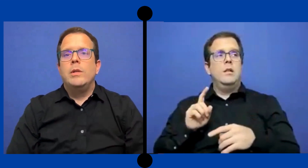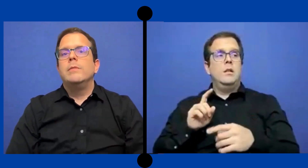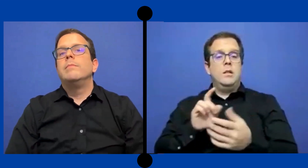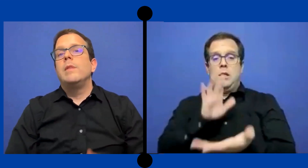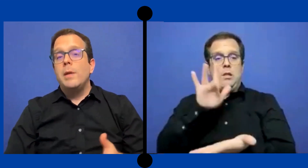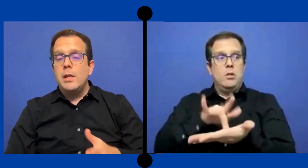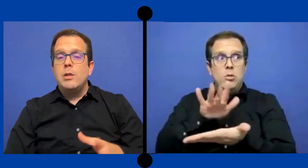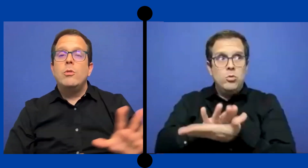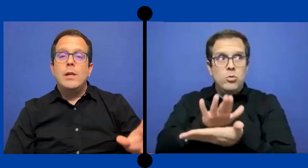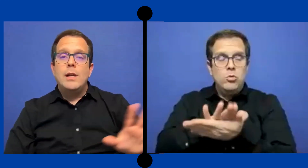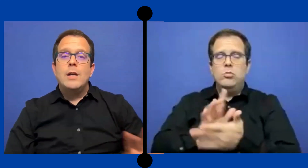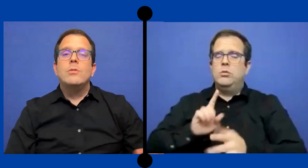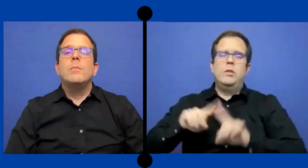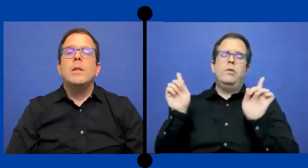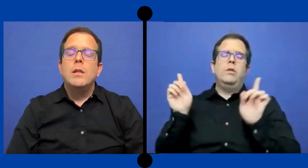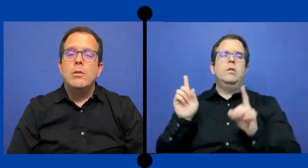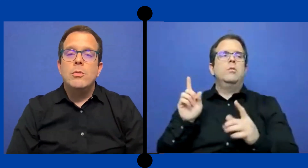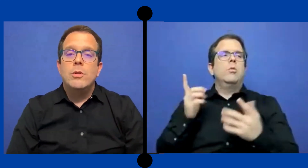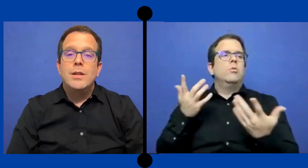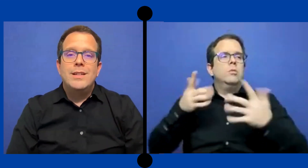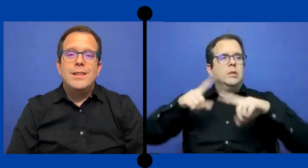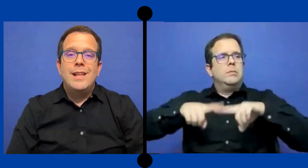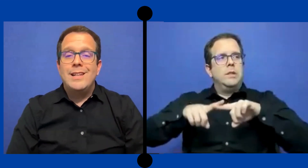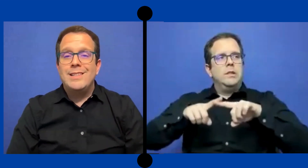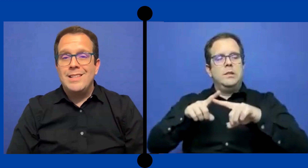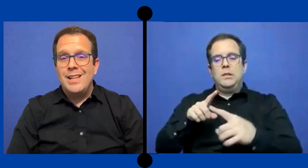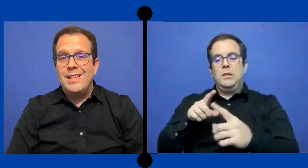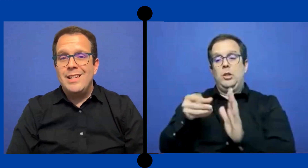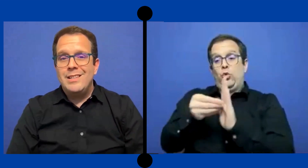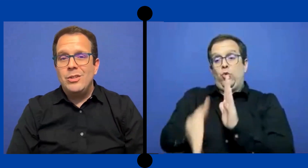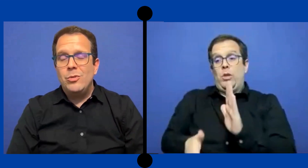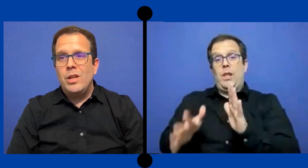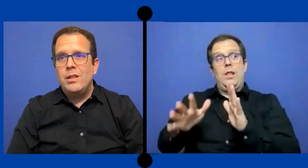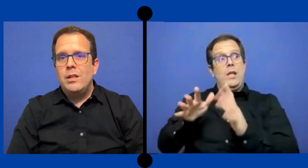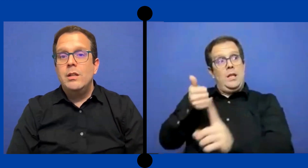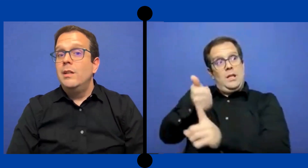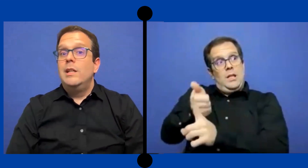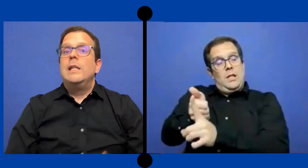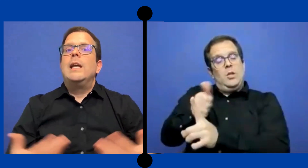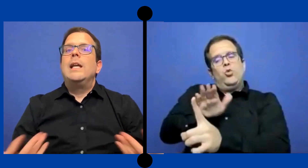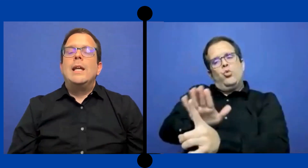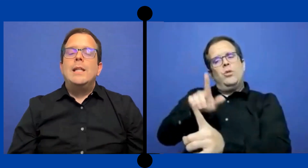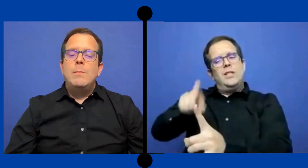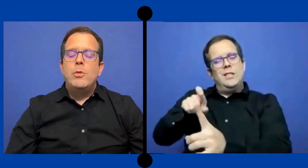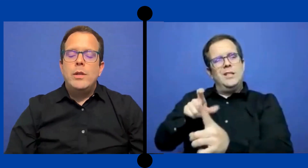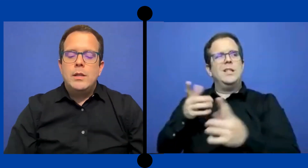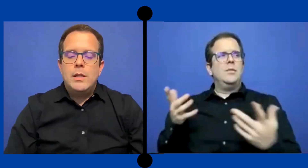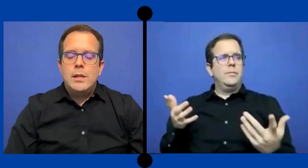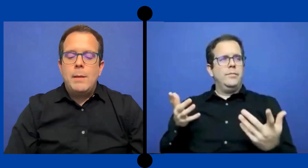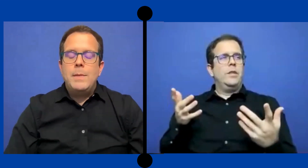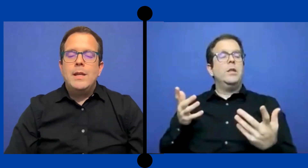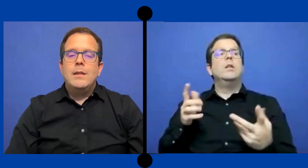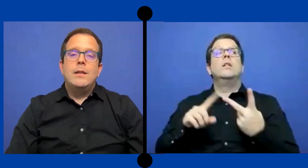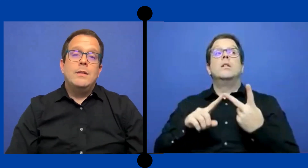Pues dependiendo del caso, dependiendo de la necesidad ... de ese estudiante y en qué tipo de ambiente